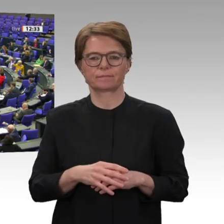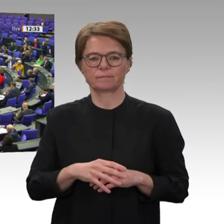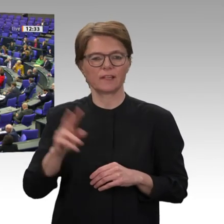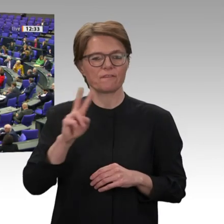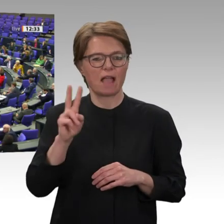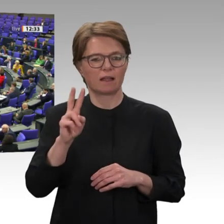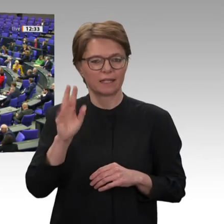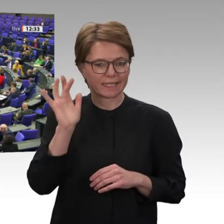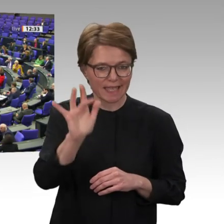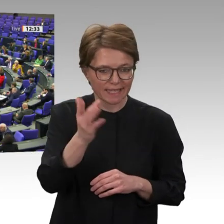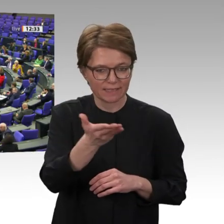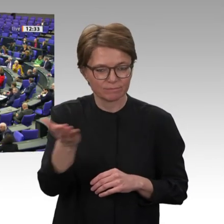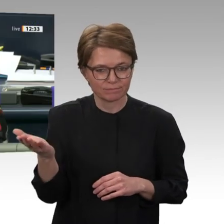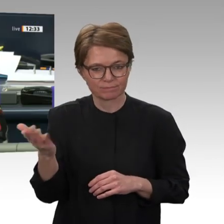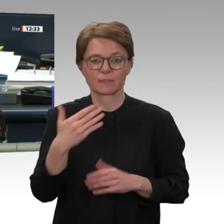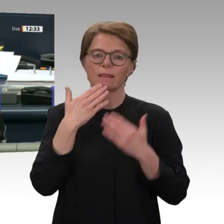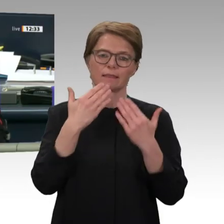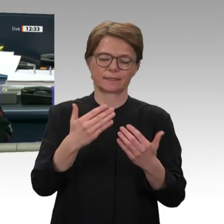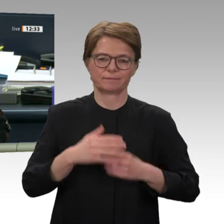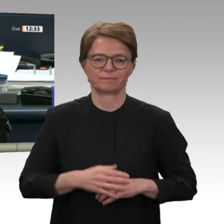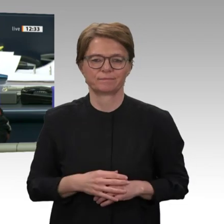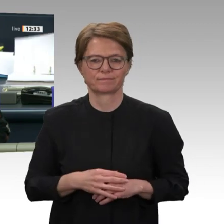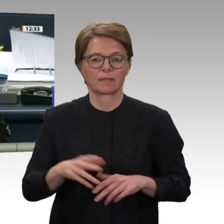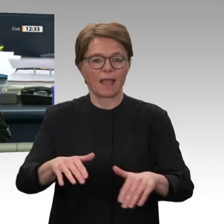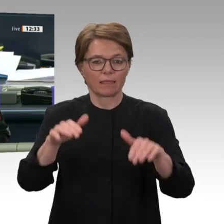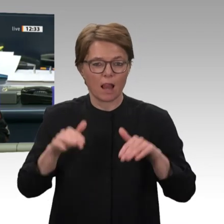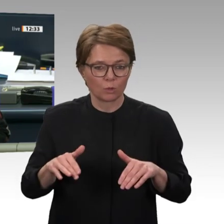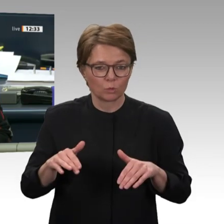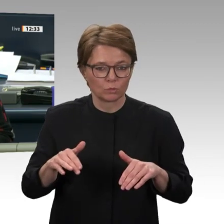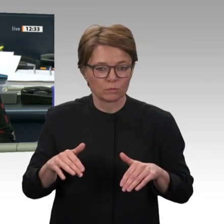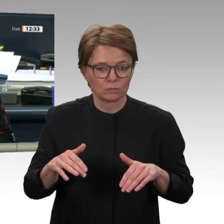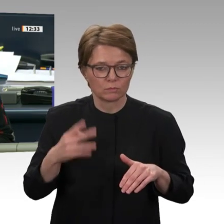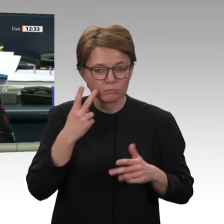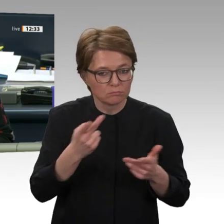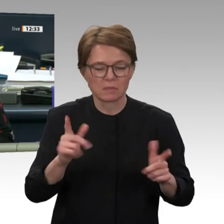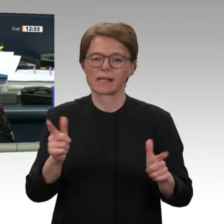Enthaltungen gibt es keine. Der Antrag ist abgelehnt. Zugestimmt hat die Fraktion Die